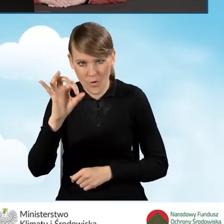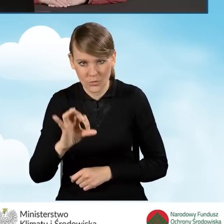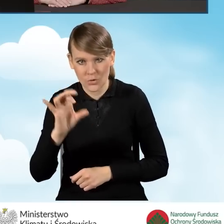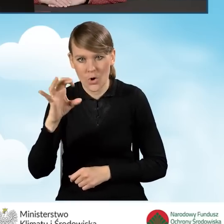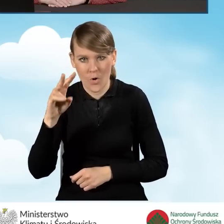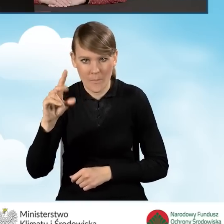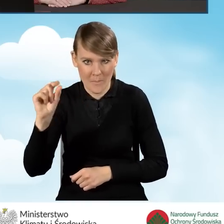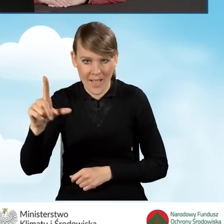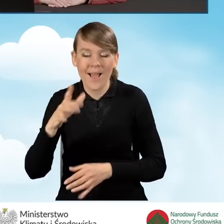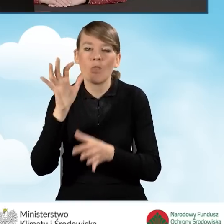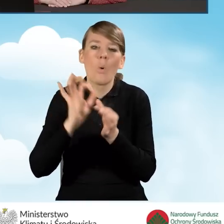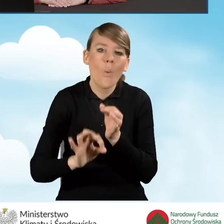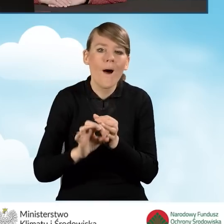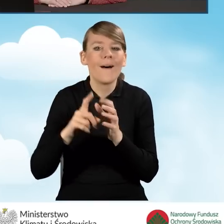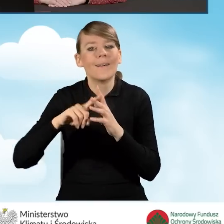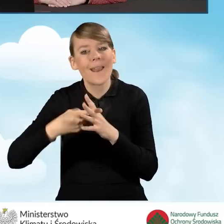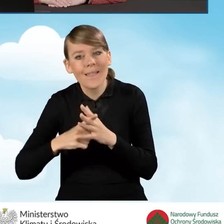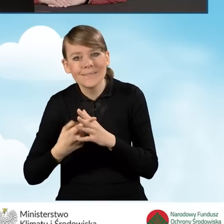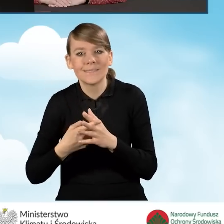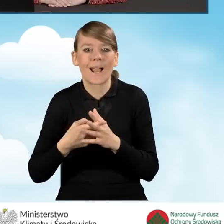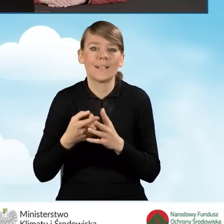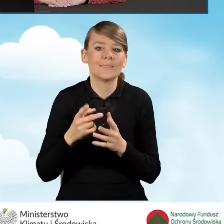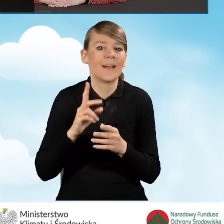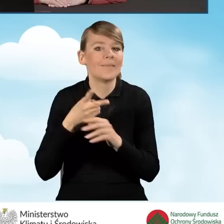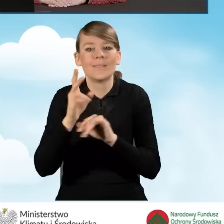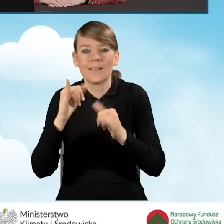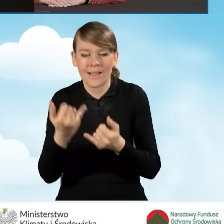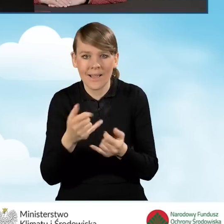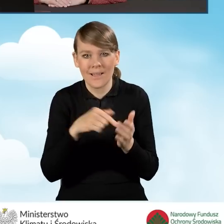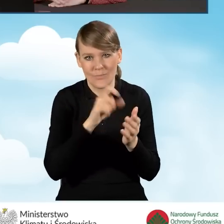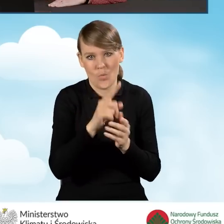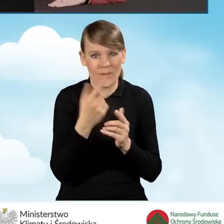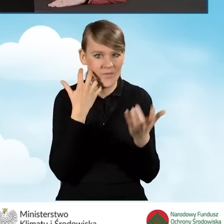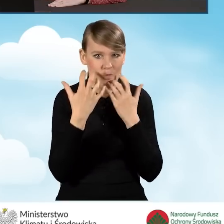Szczegółowy opis rejestracji i logowania w GWD znajduje się w sekcji wypełniania wniosku o dofinansowanie.